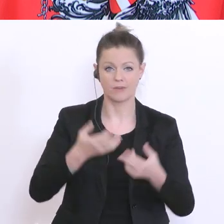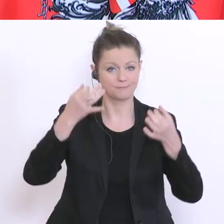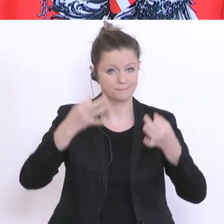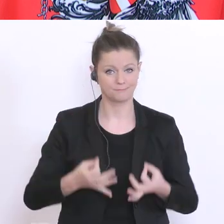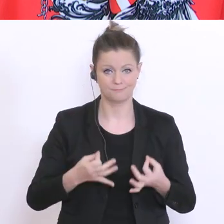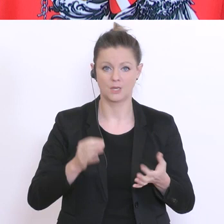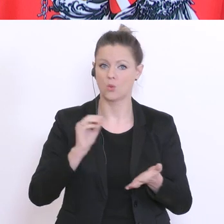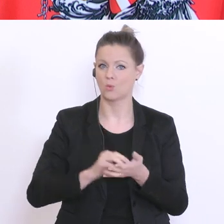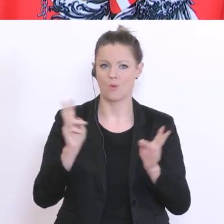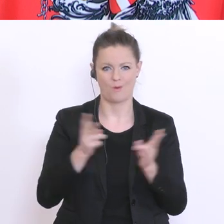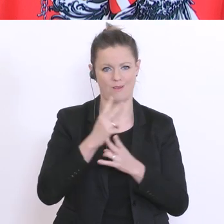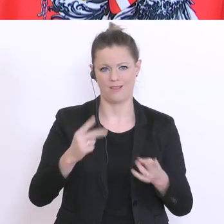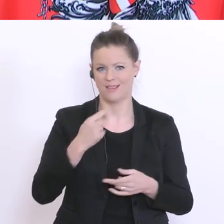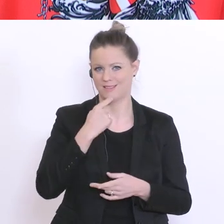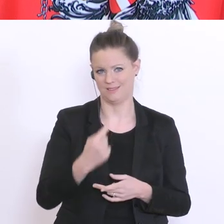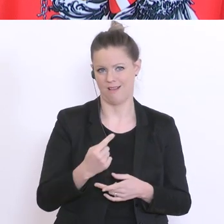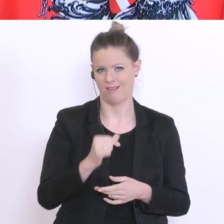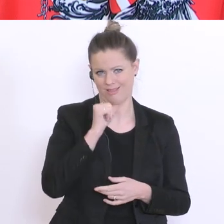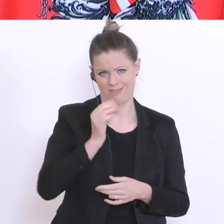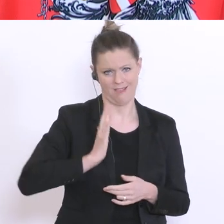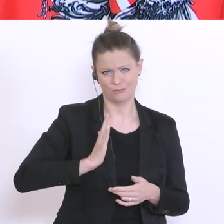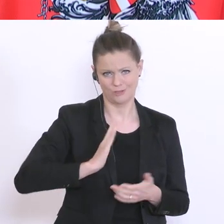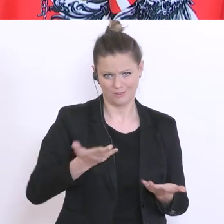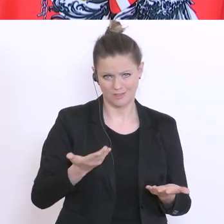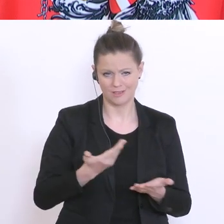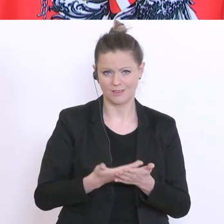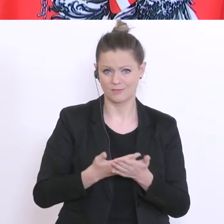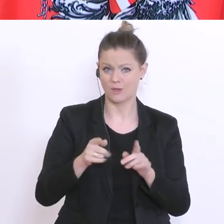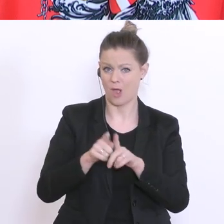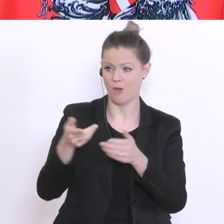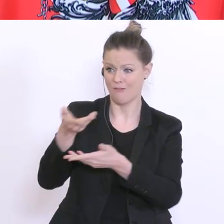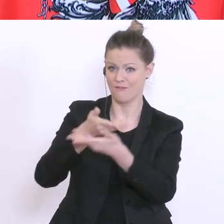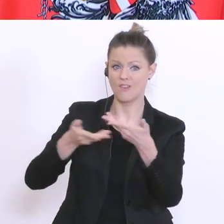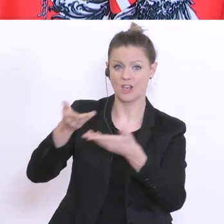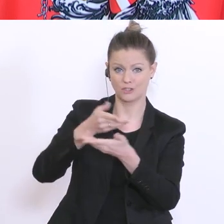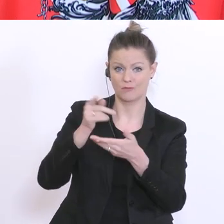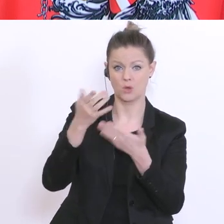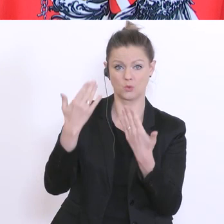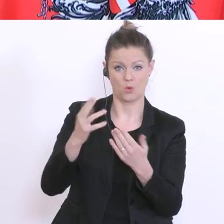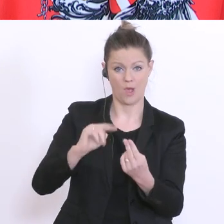geben. Das wäre unseriös. Auch die Wirtschaft beispielsweise kann diese Antwort noch nicht